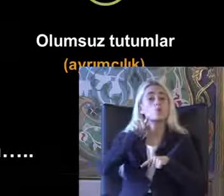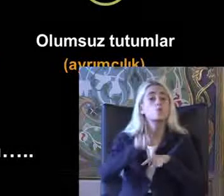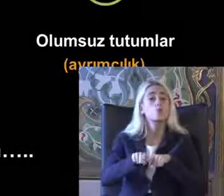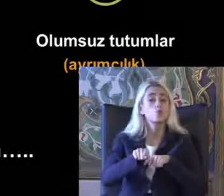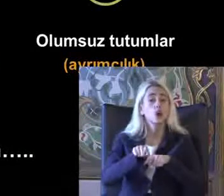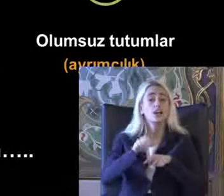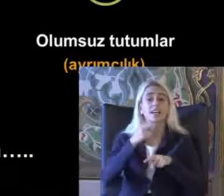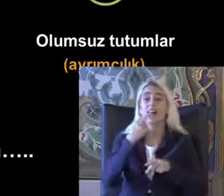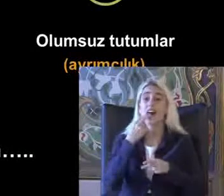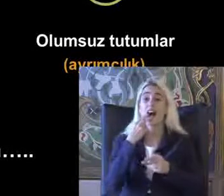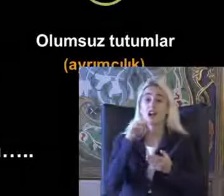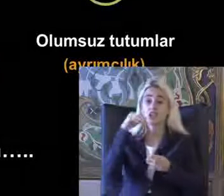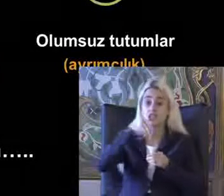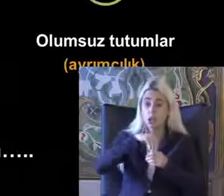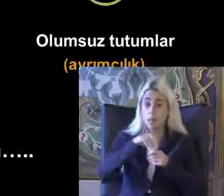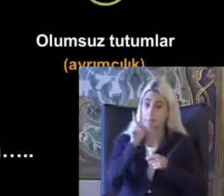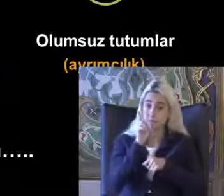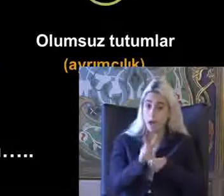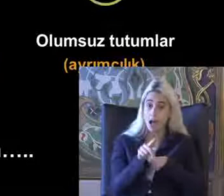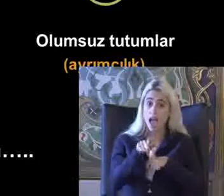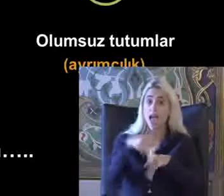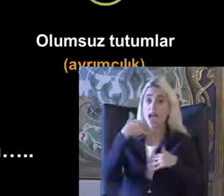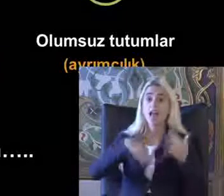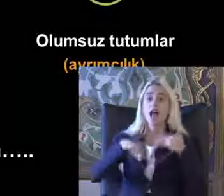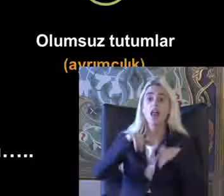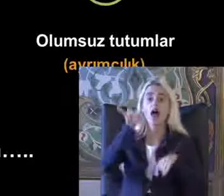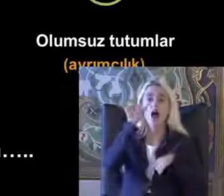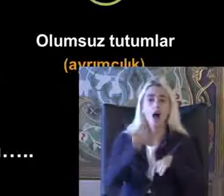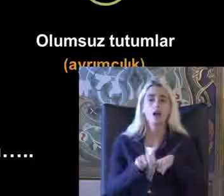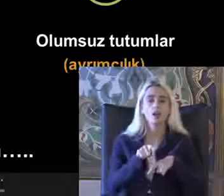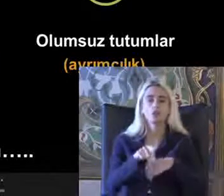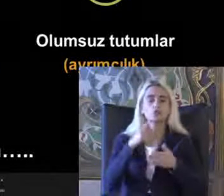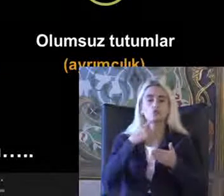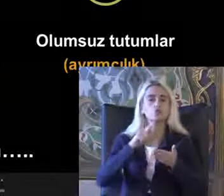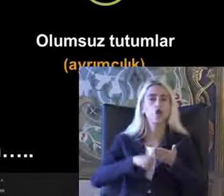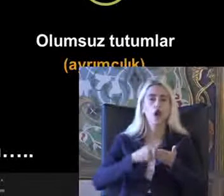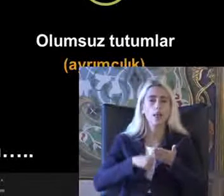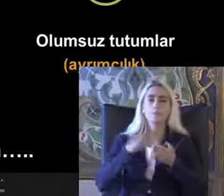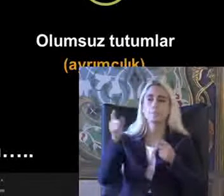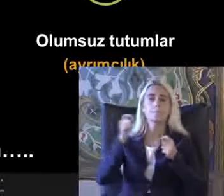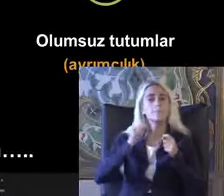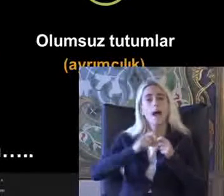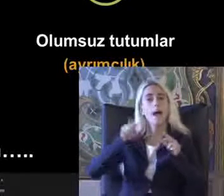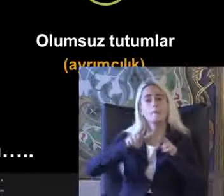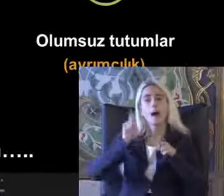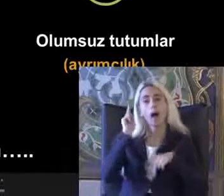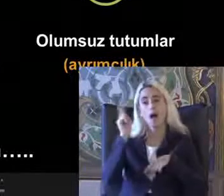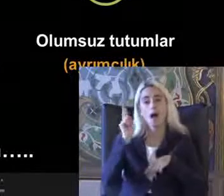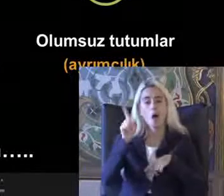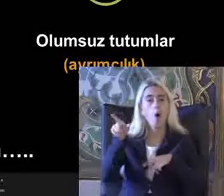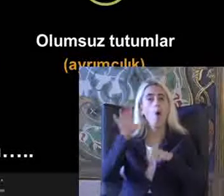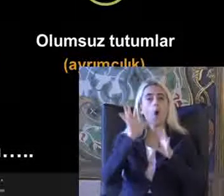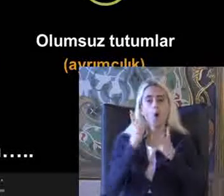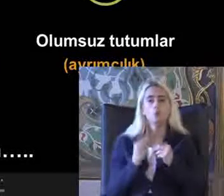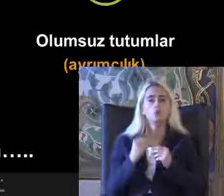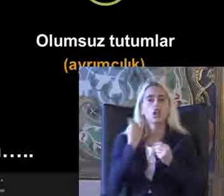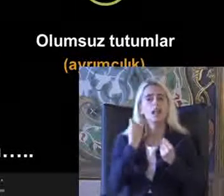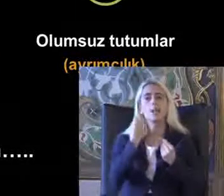Kağıt üzerine baktığınız zaman engelli haklarına iş Sözleşme Birleş Milletlerin sözleşme Oldukça iyi bir çay iç eve hala çok